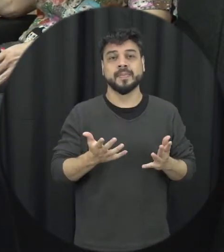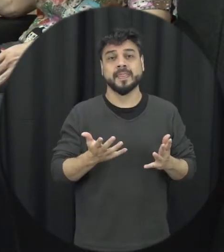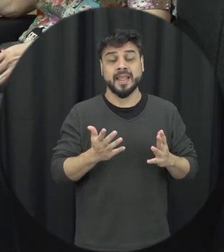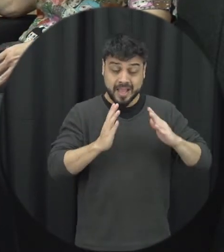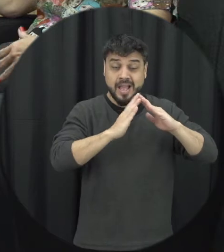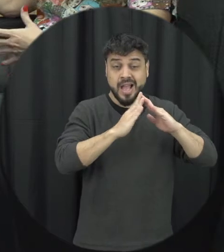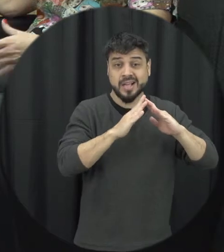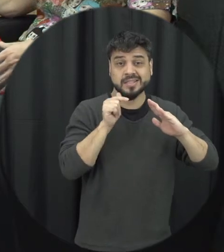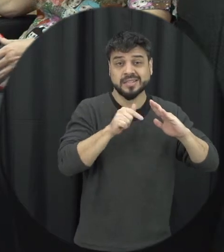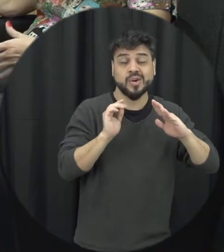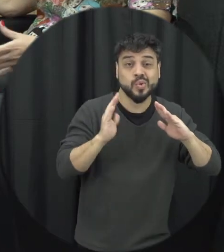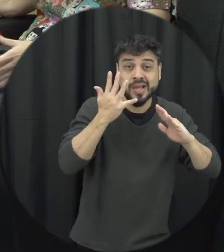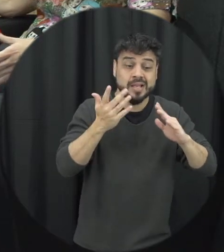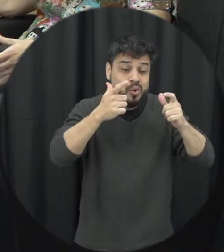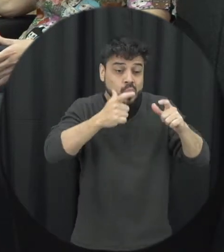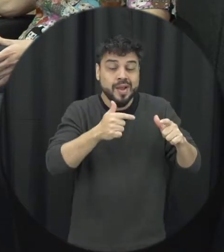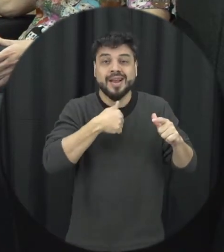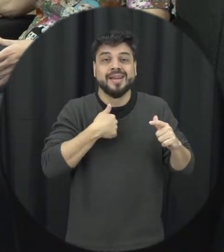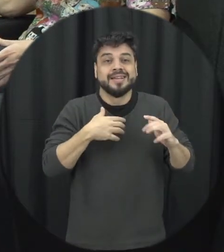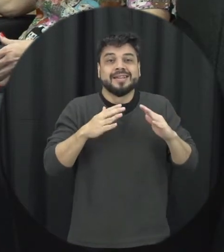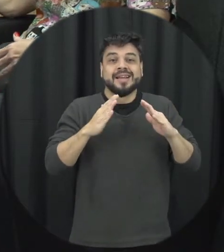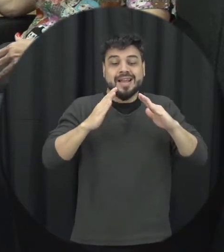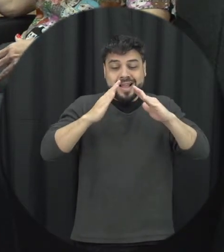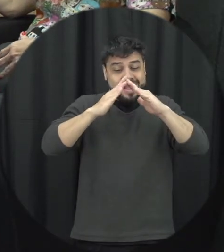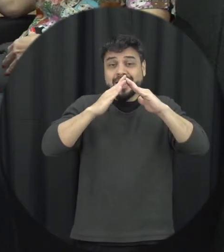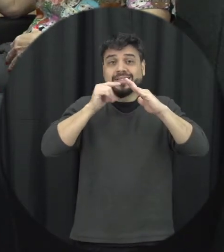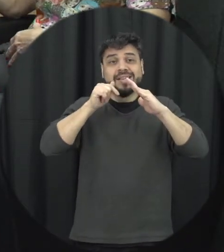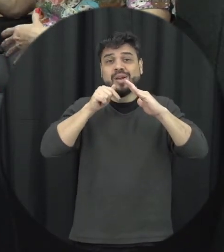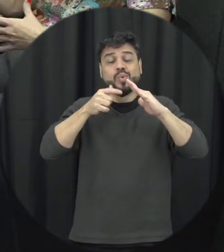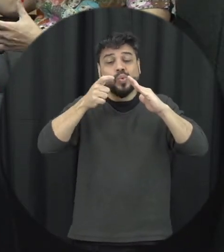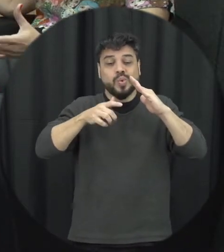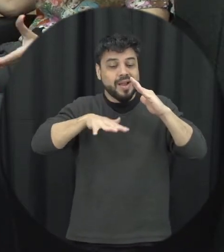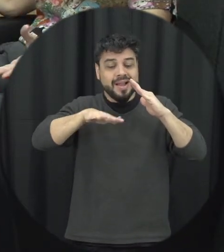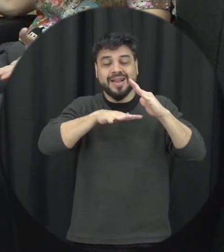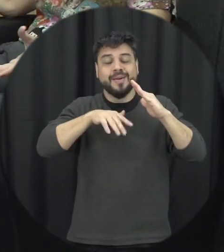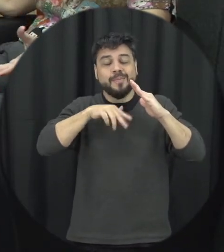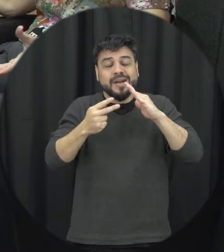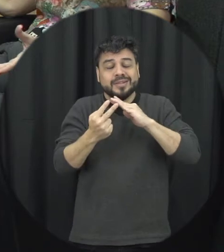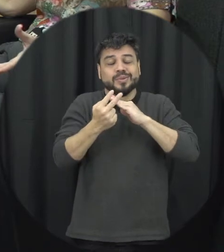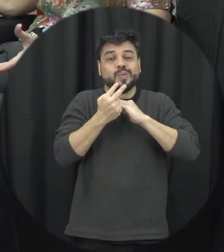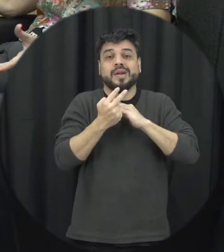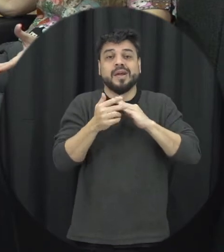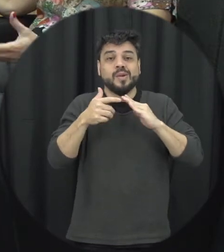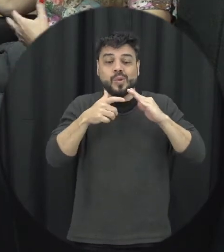dentro de casa dentro daquele ambiente que em tese deveria ser um momento mais protegido a gente